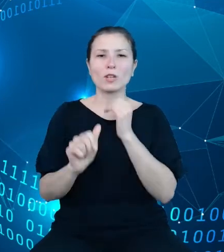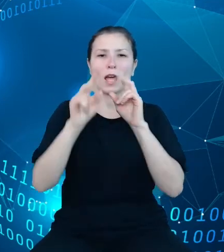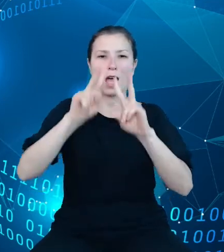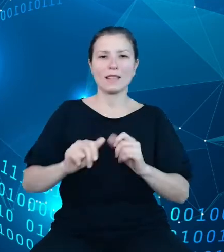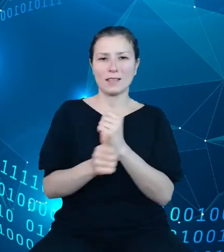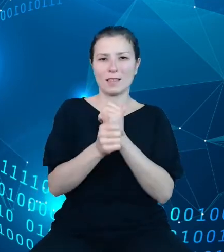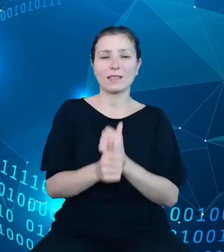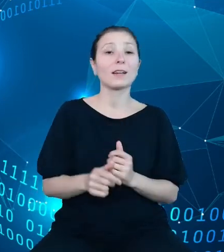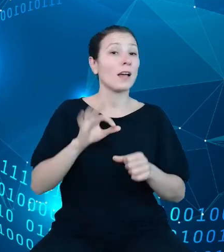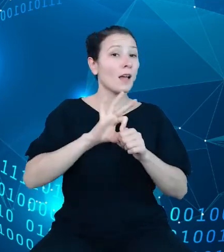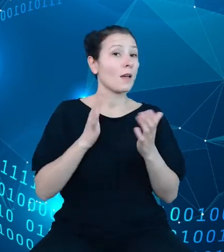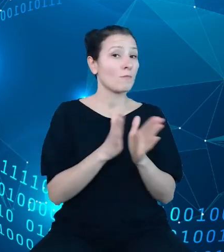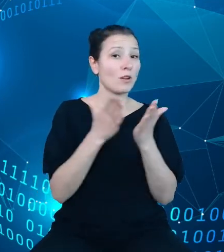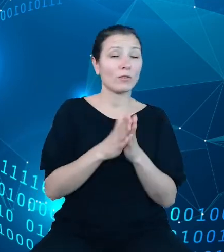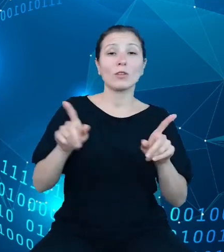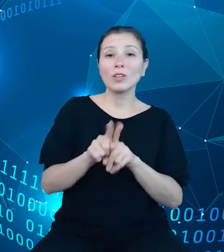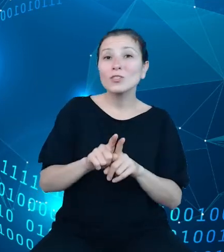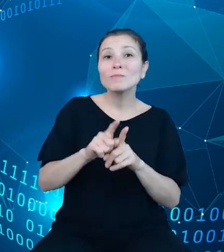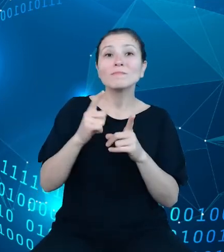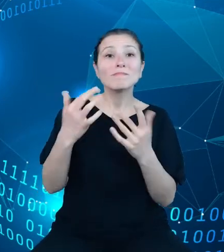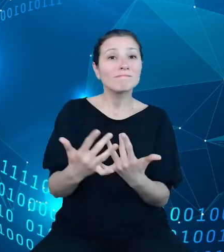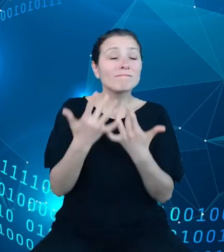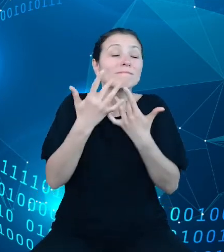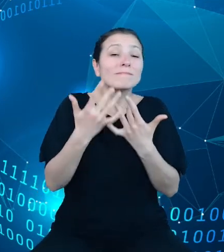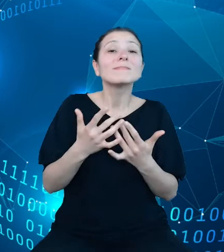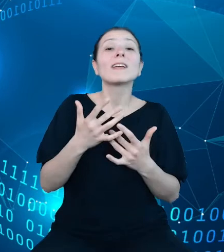elementów graficznych wykorzystywanych w opracowaniach własnych użytkowników